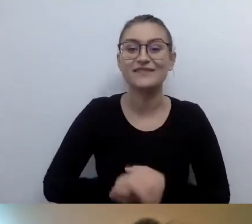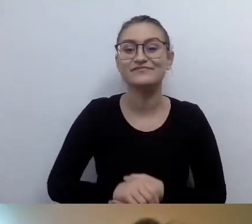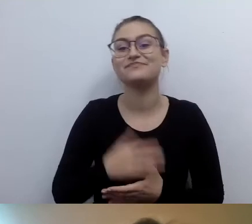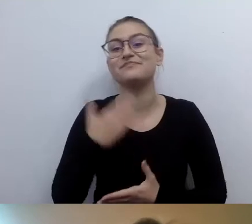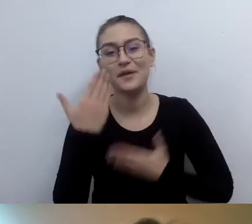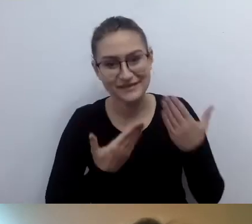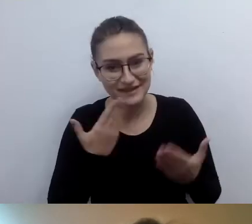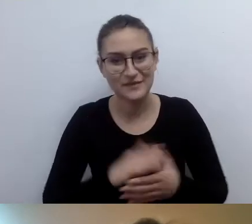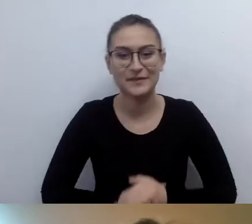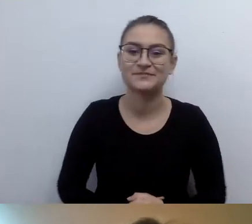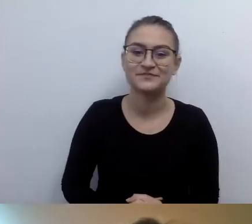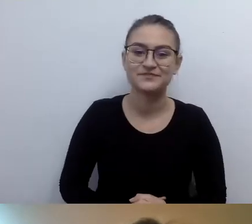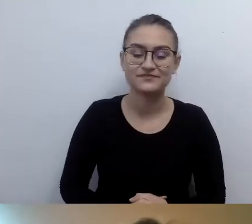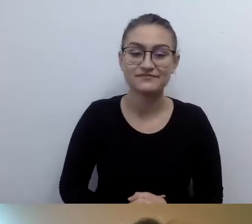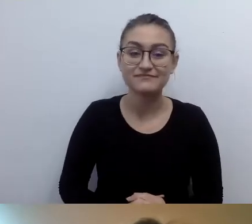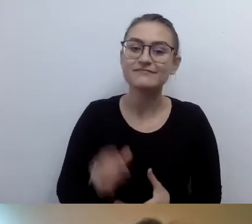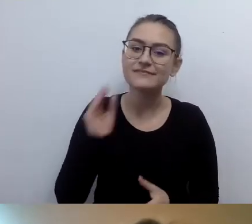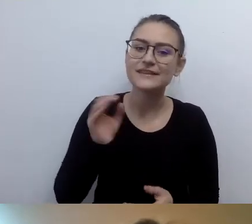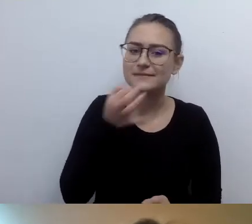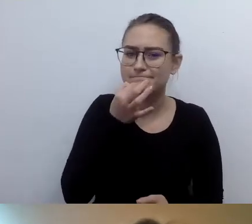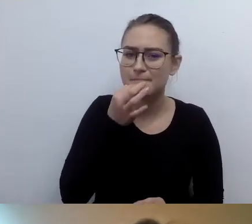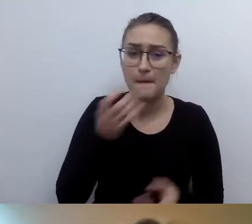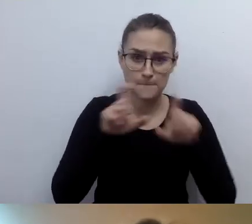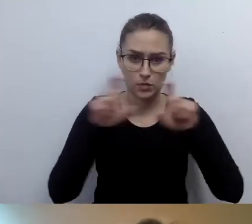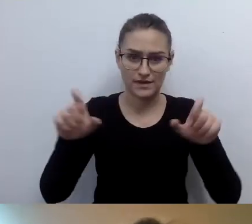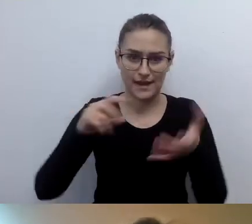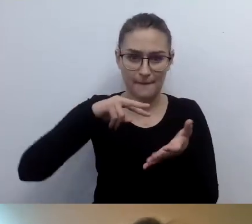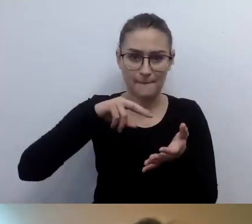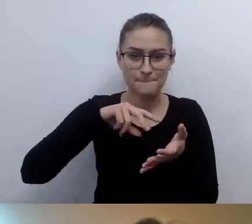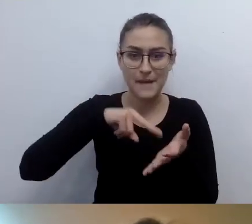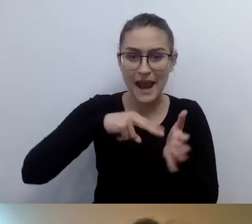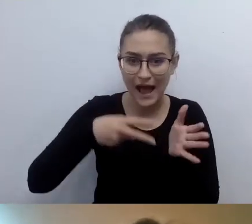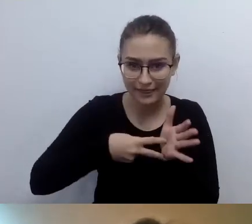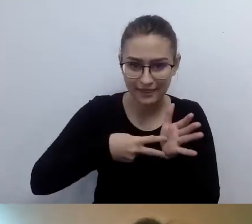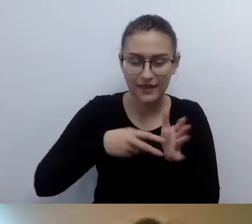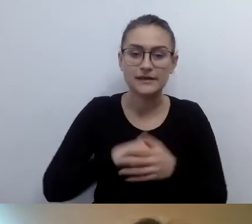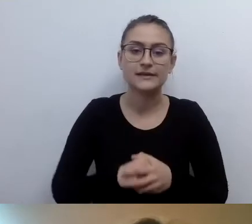MAŁGORZATA: Jeszcze chciałabym dopytać o plan budynku. Czy na stronie www umieszczać nagranie audio,